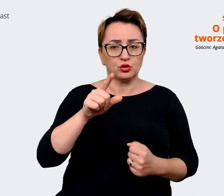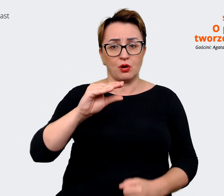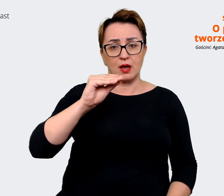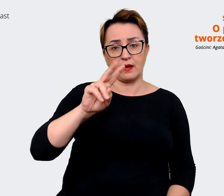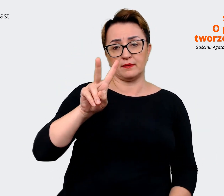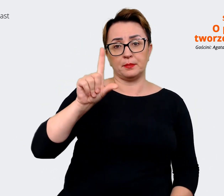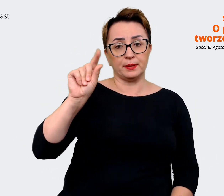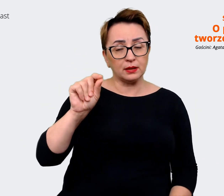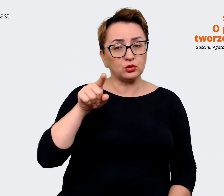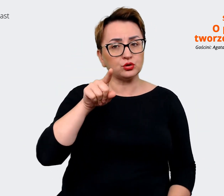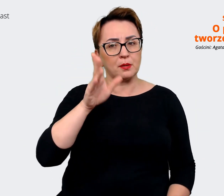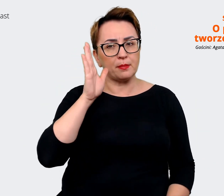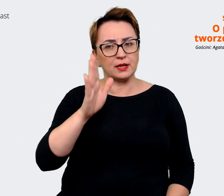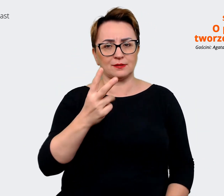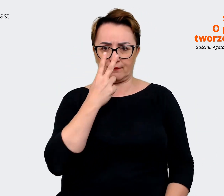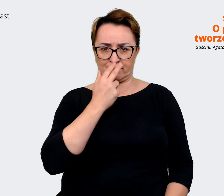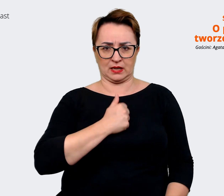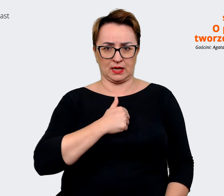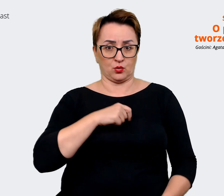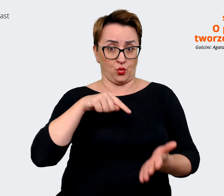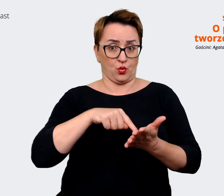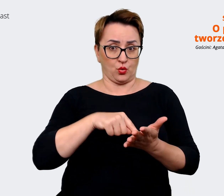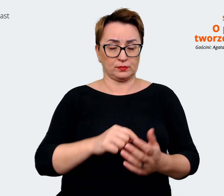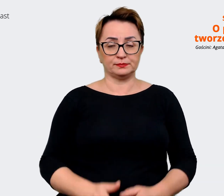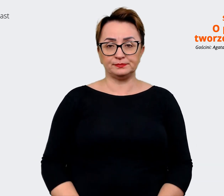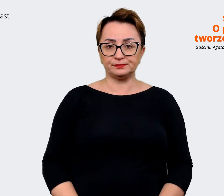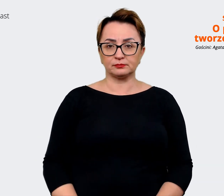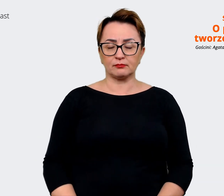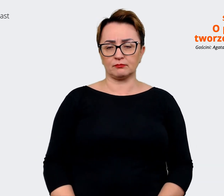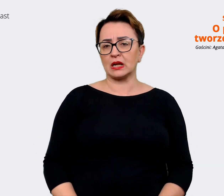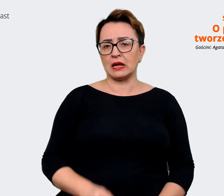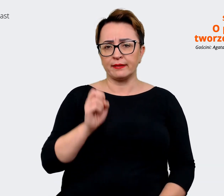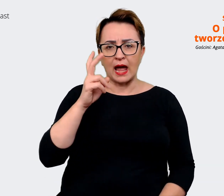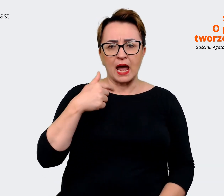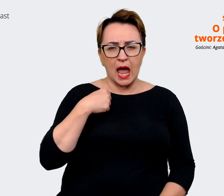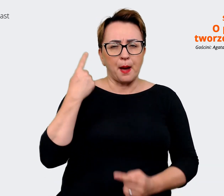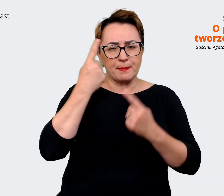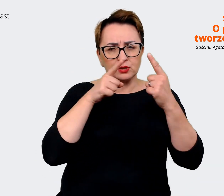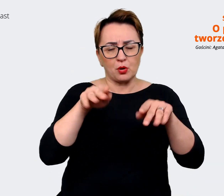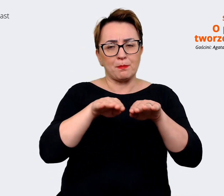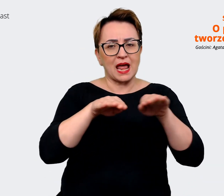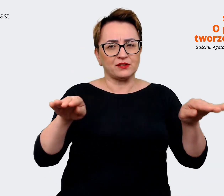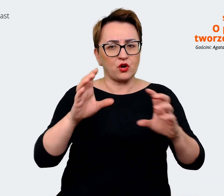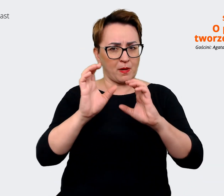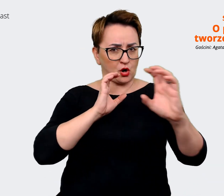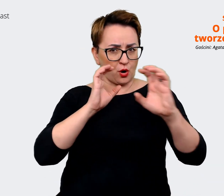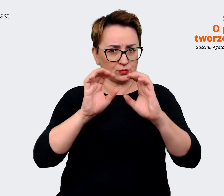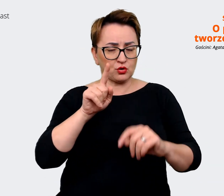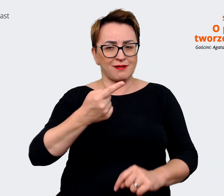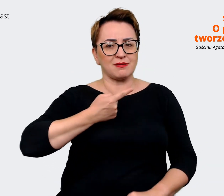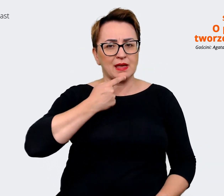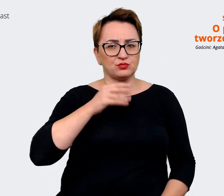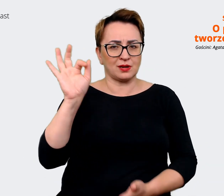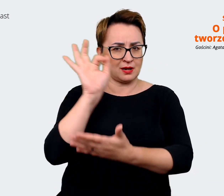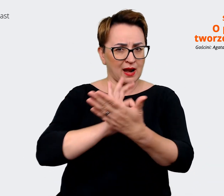będzie tam widoczne. Tak, wydaje mi się też, że ta platforma komunikacyjna, ten język graficzny jest